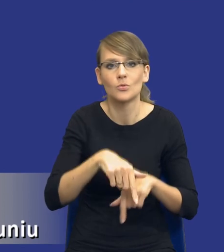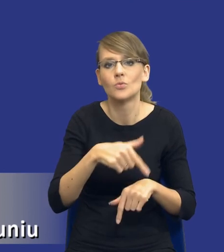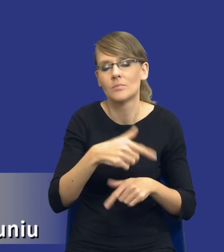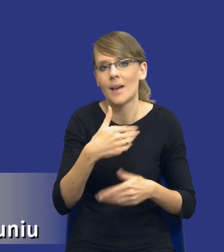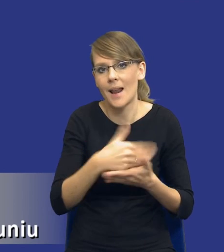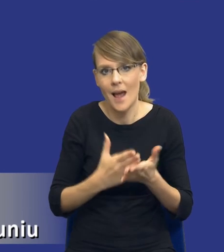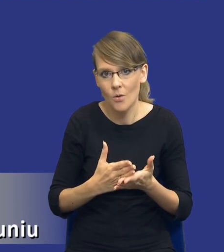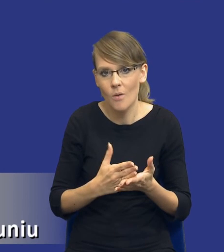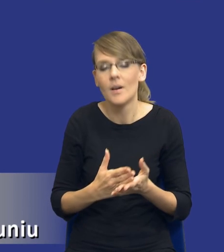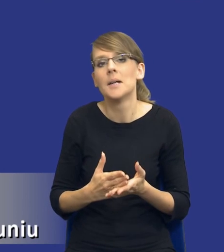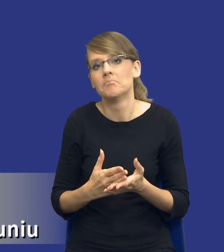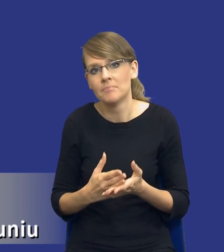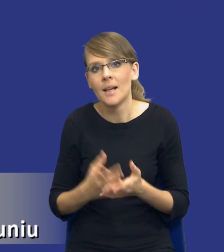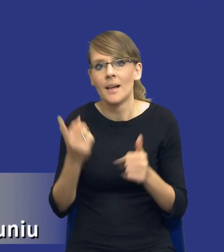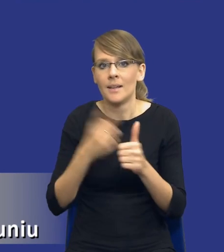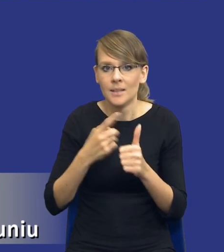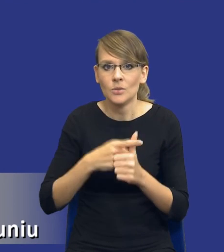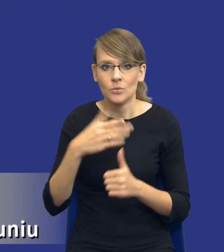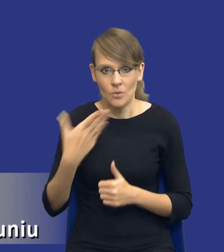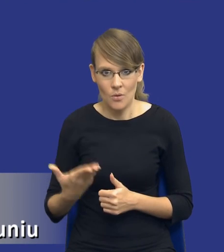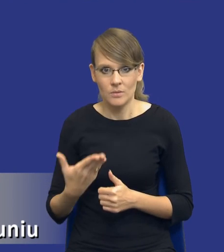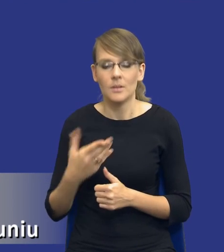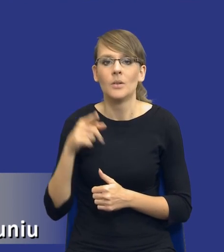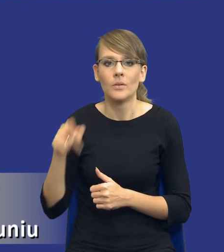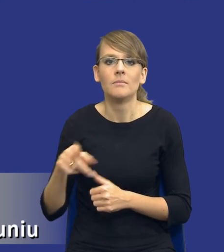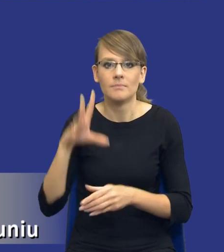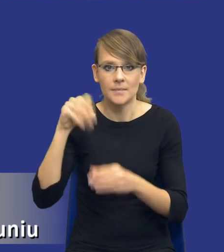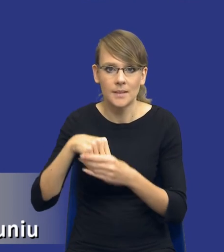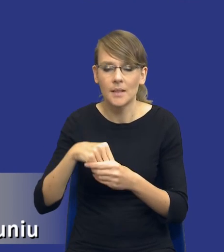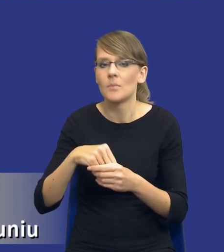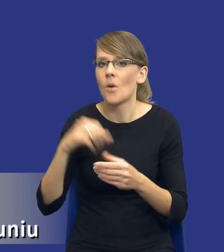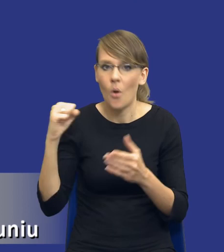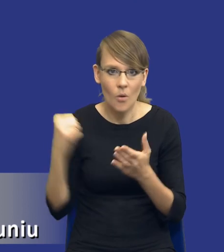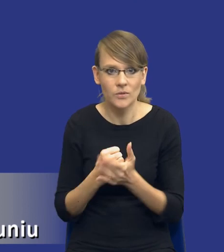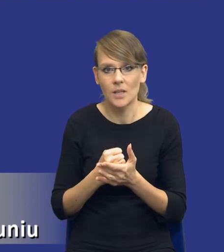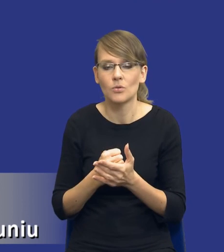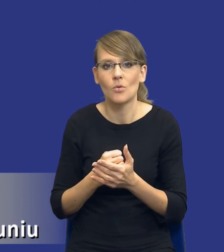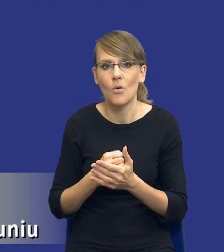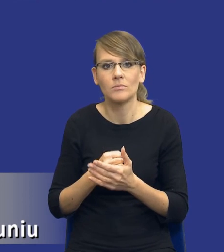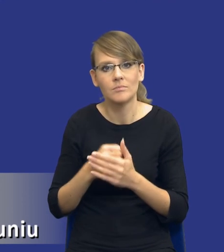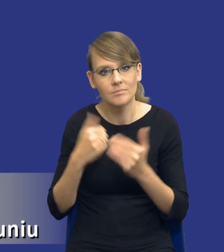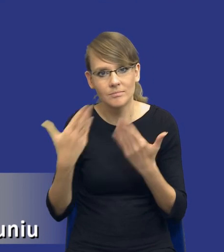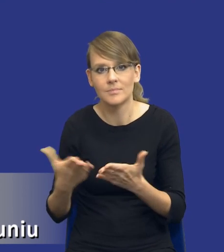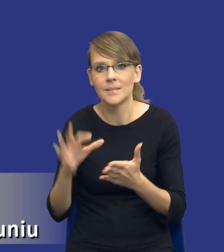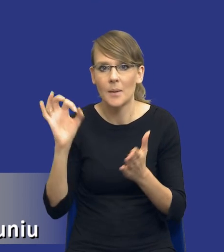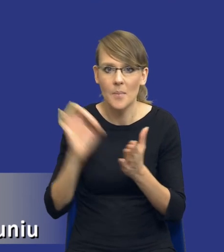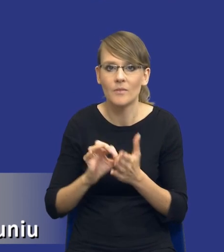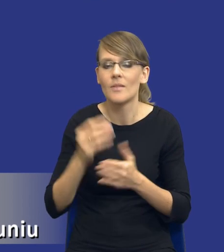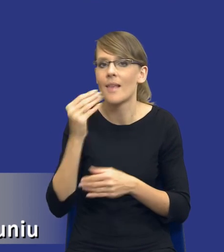Z jednej strony jakby jest tutaj konieczność zapewnienia właśnie tych najlepszych efektów